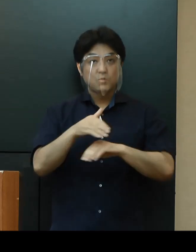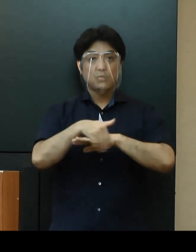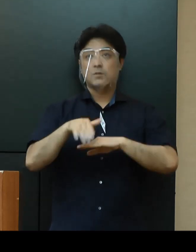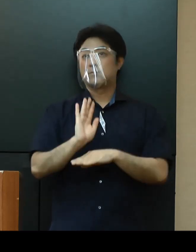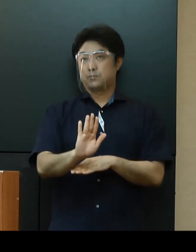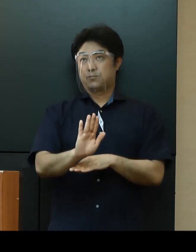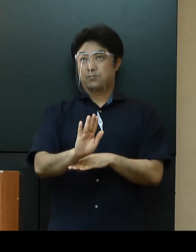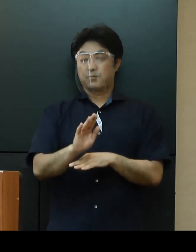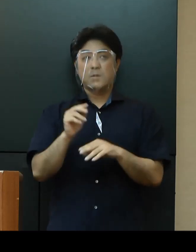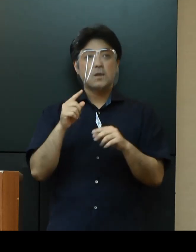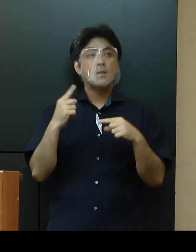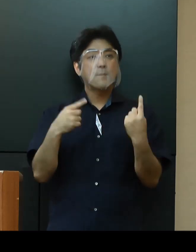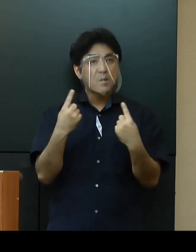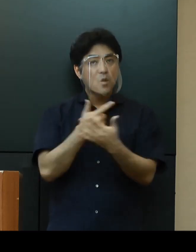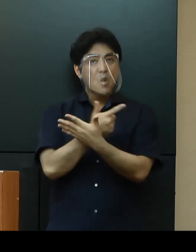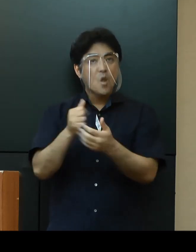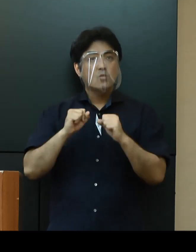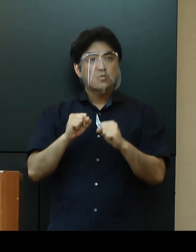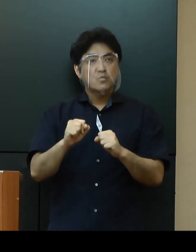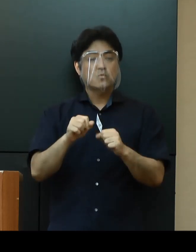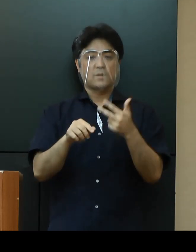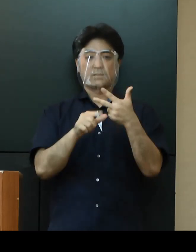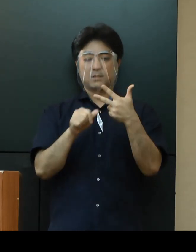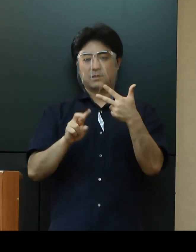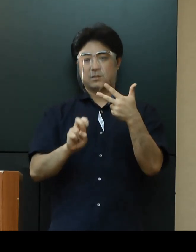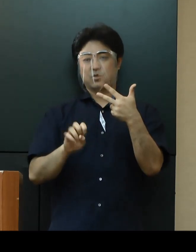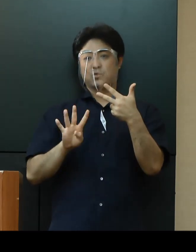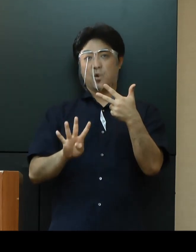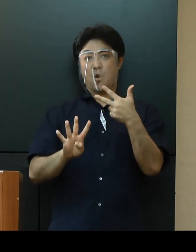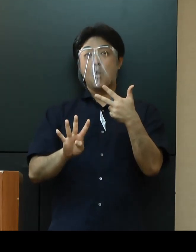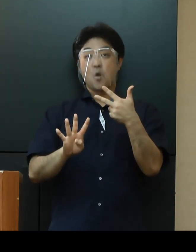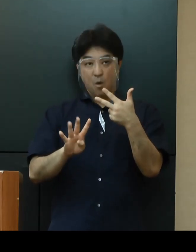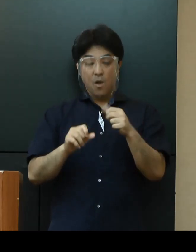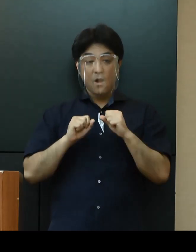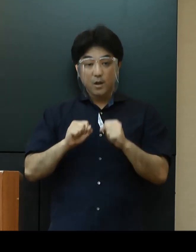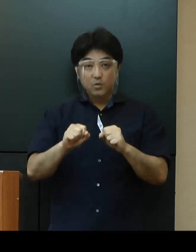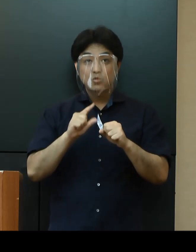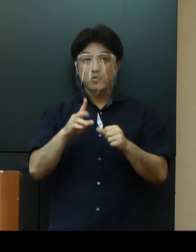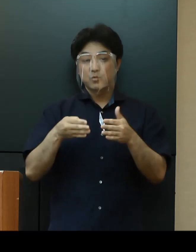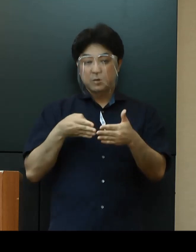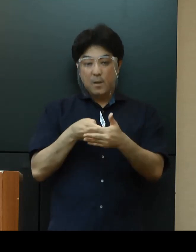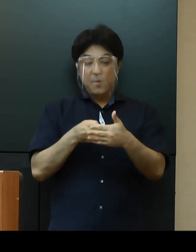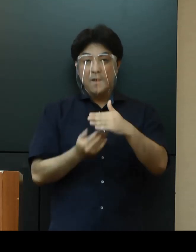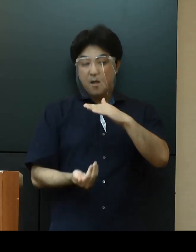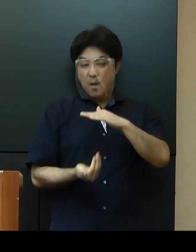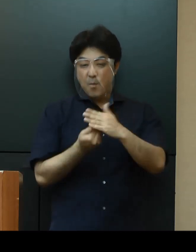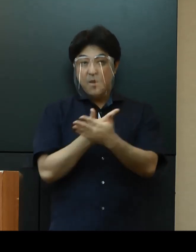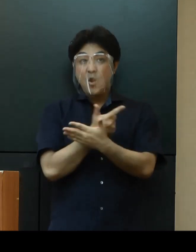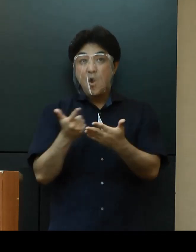「イベントの開催」については、７月24日に開催規模要件の緩和時期の延期を決定したところです